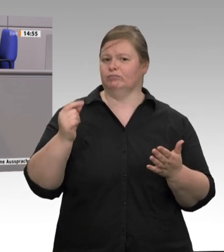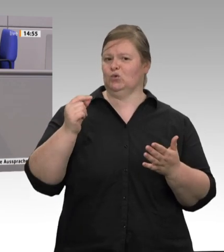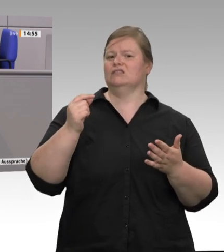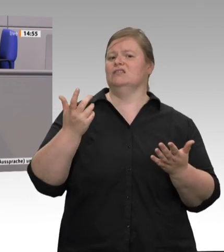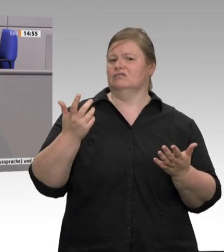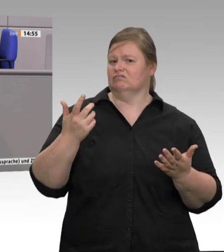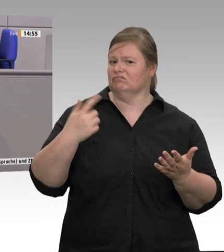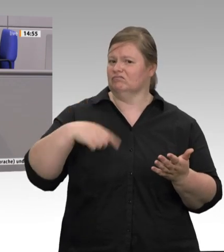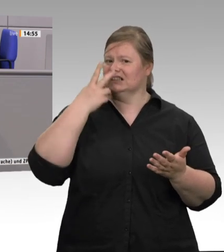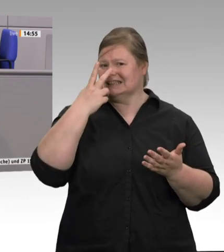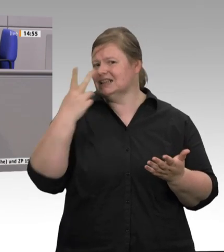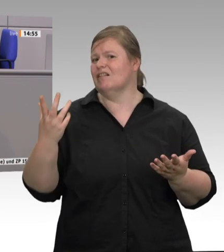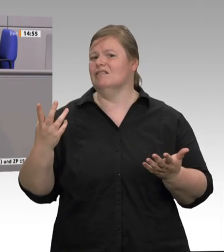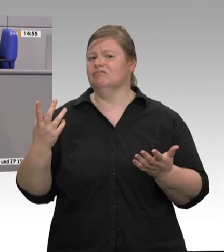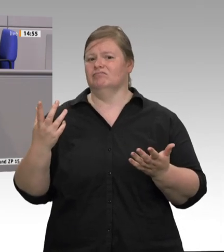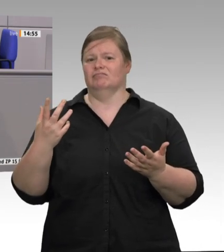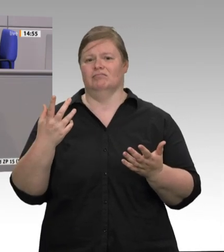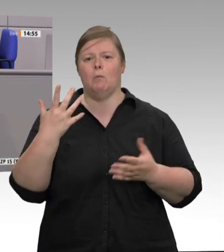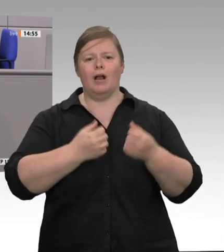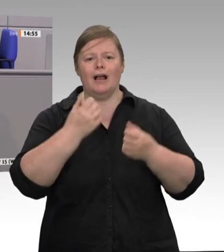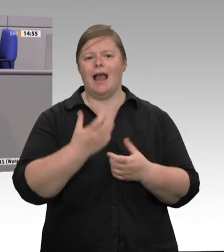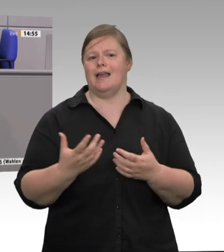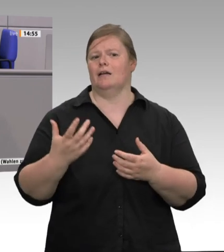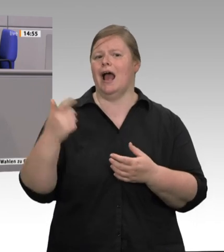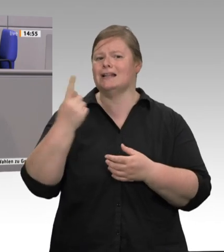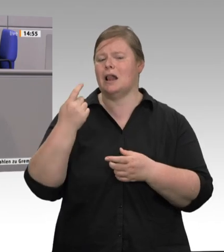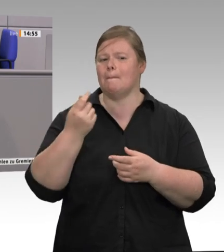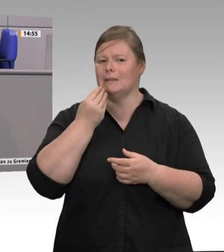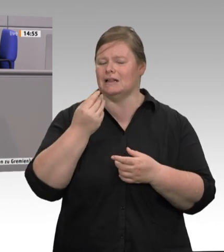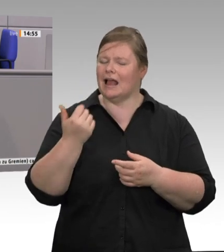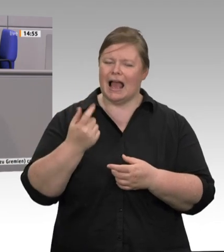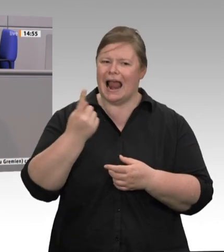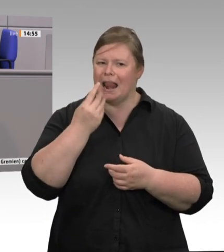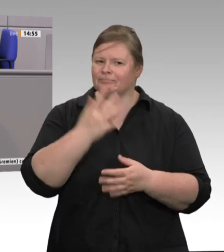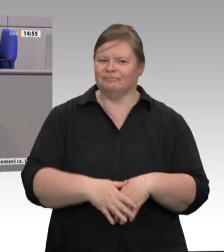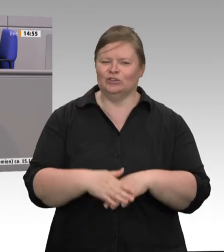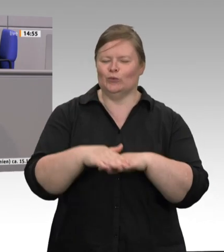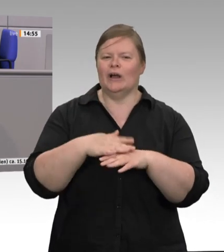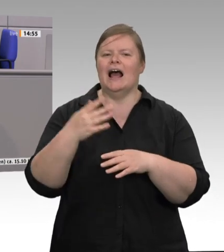jeder kennt es. Diese Preise lügen, Kolleginnen und Kollegen. Sie lügen, das System ist